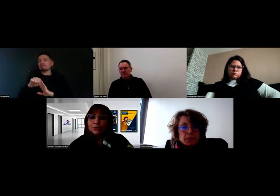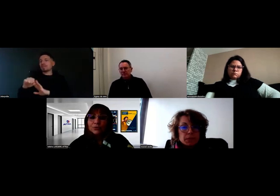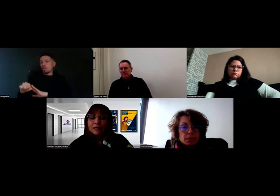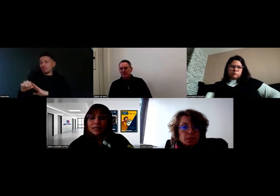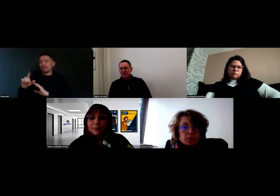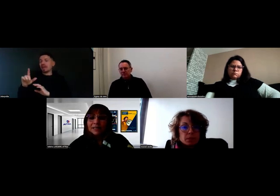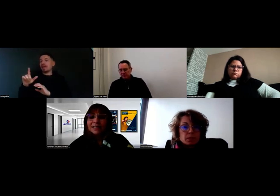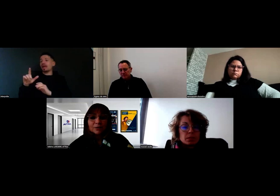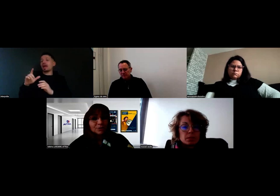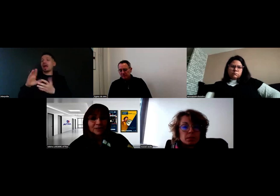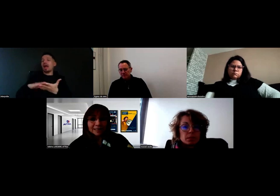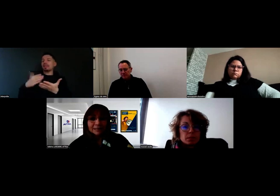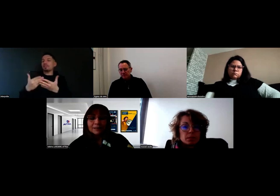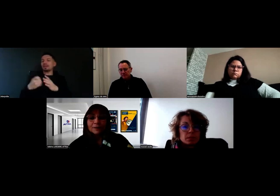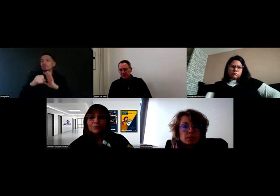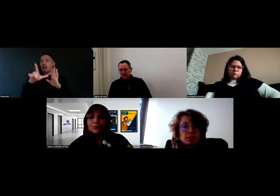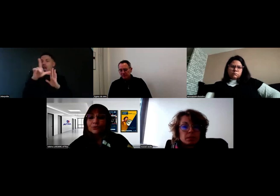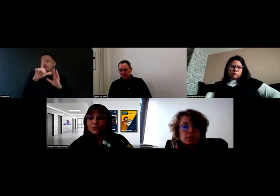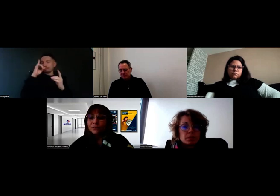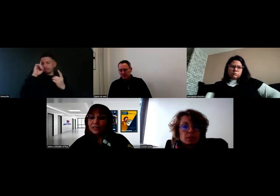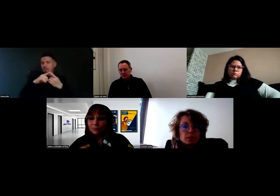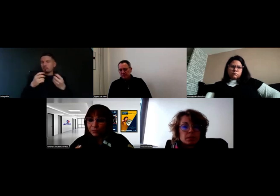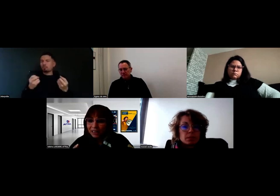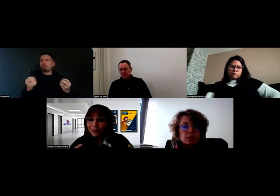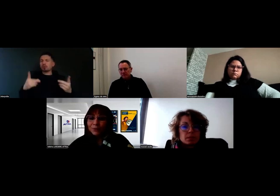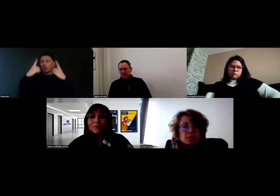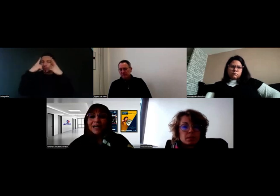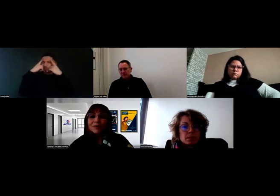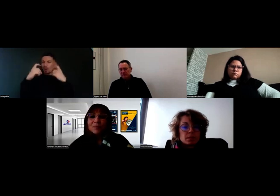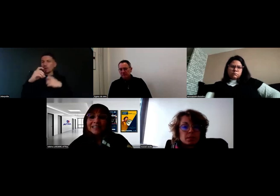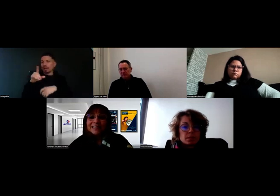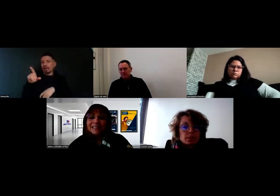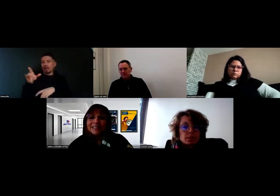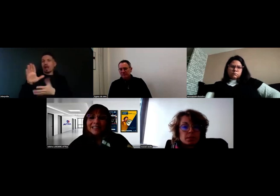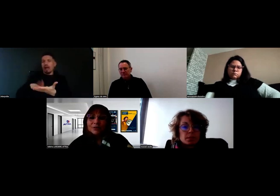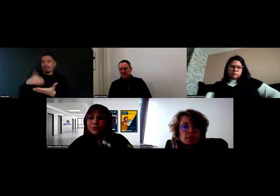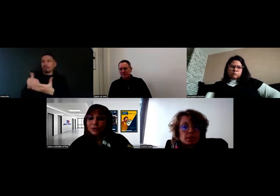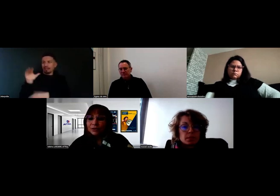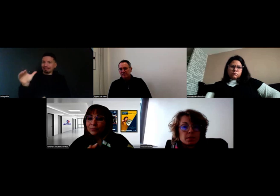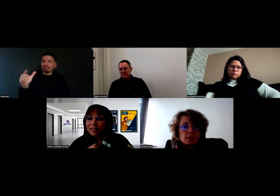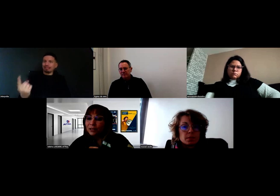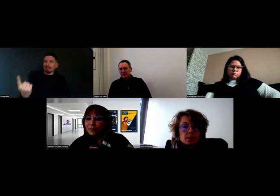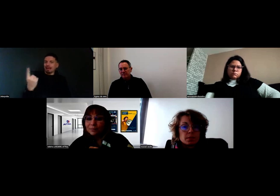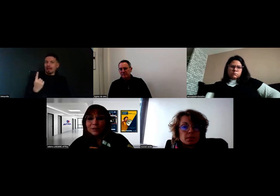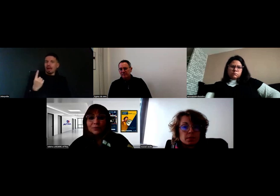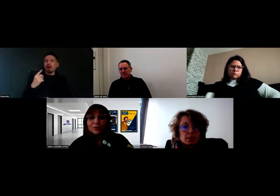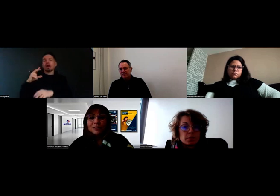sur toutes les parties réglementaires, pour que ce soit effectivement bien accompagné. Et comme il est sur un CAP de deux ans,